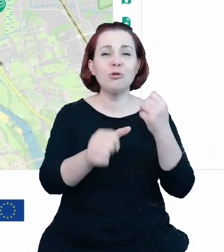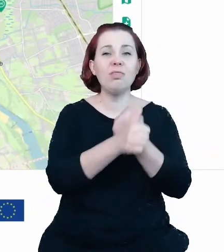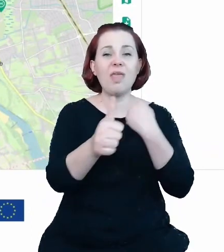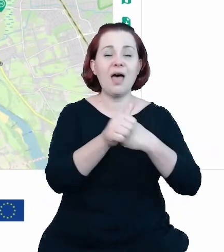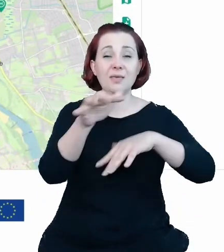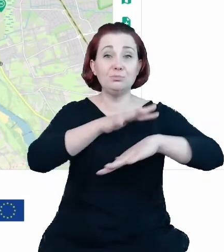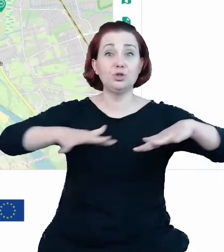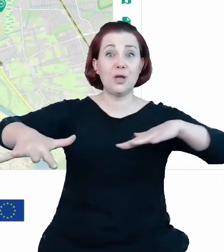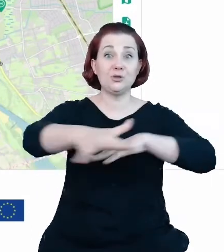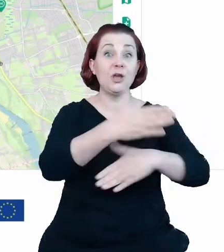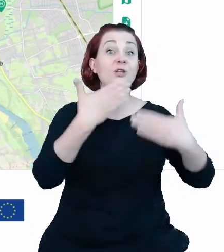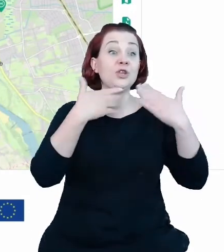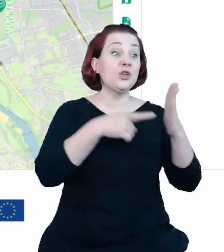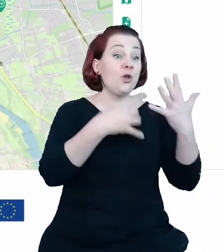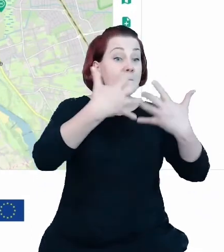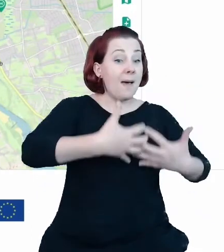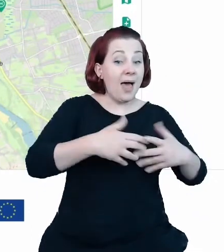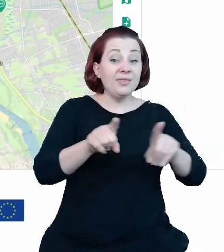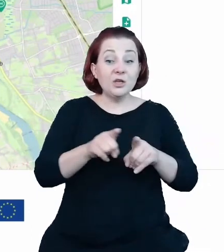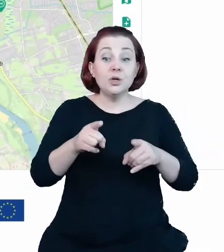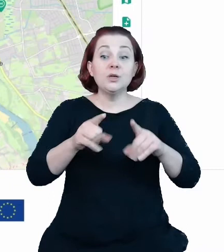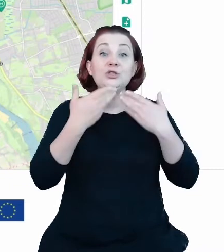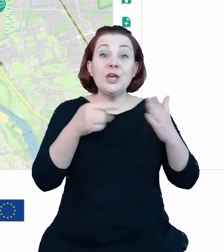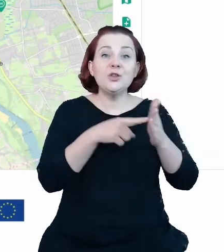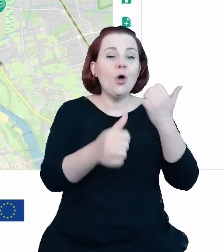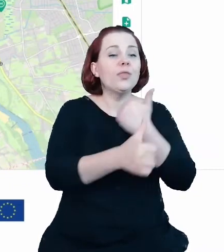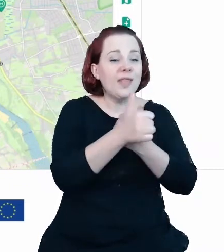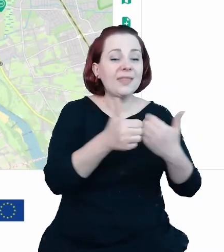otwartości wcześniejszych tych danych uzyskaliśmy efekt dodany i ich